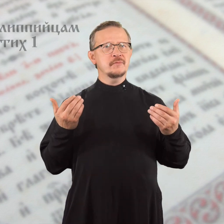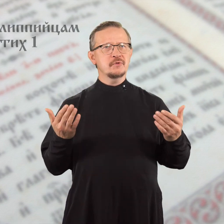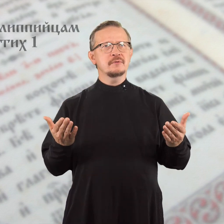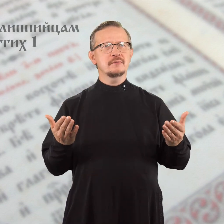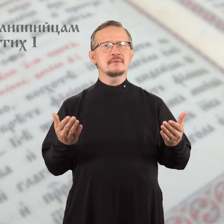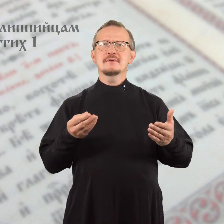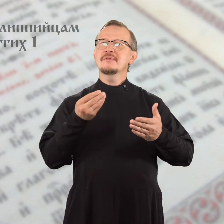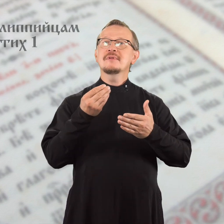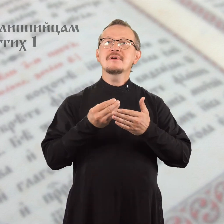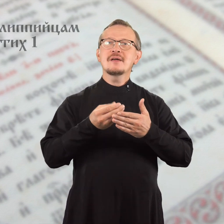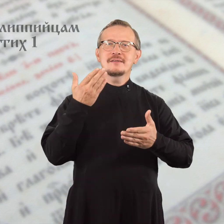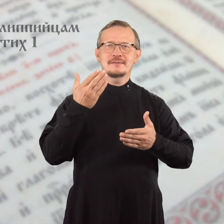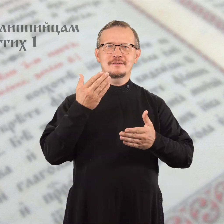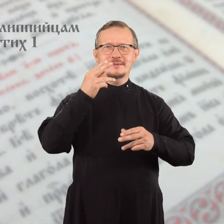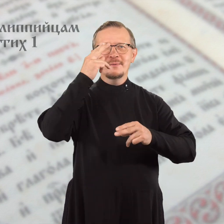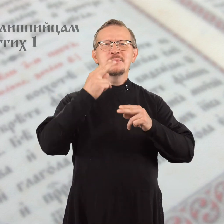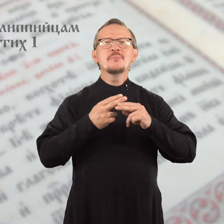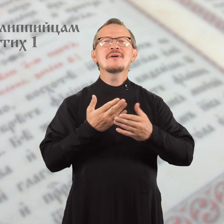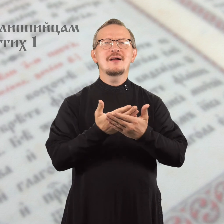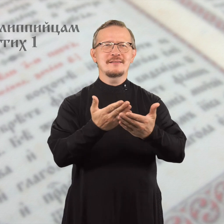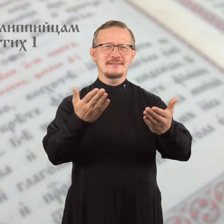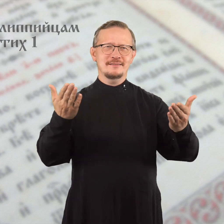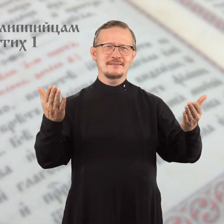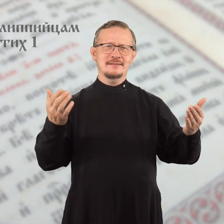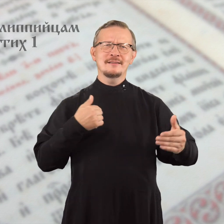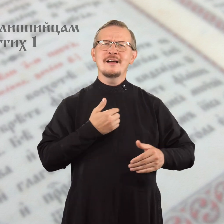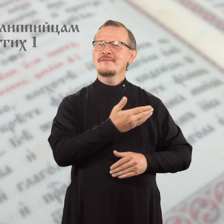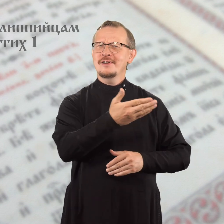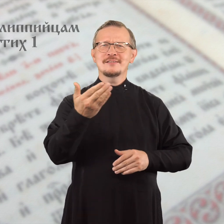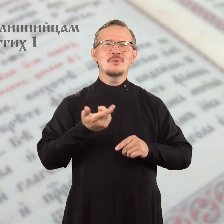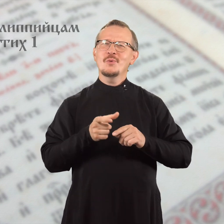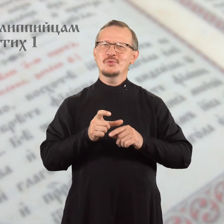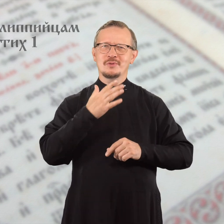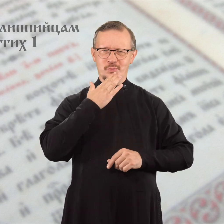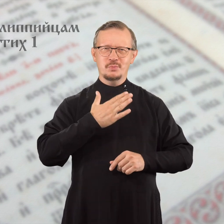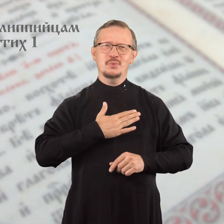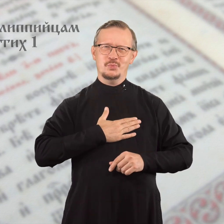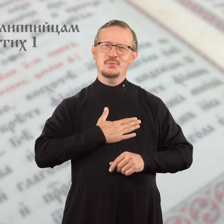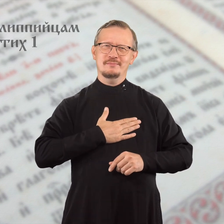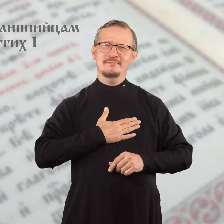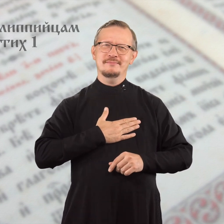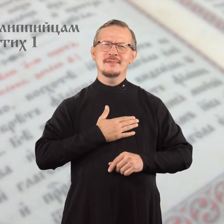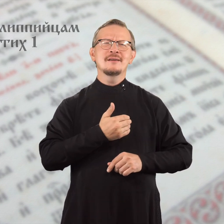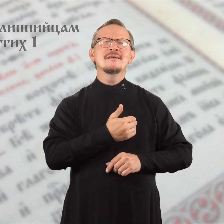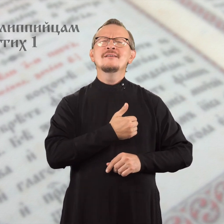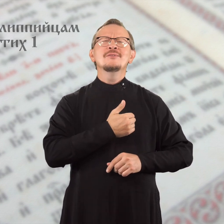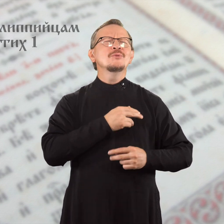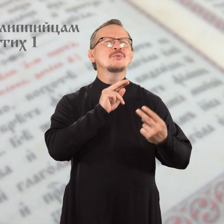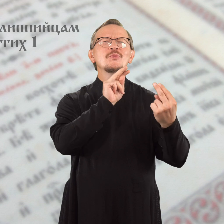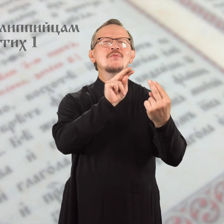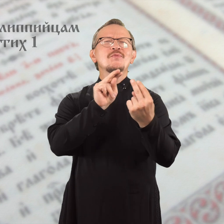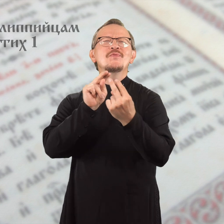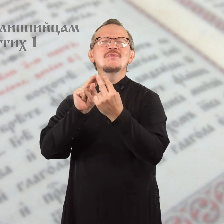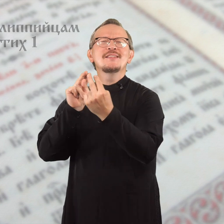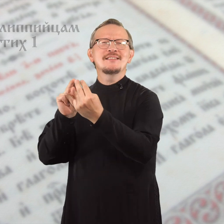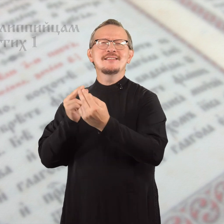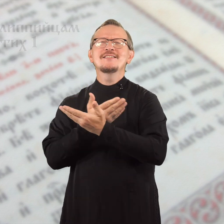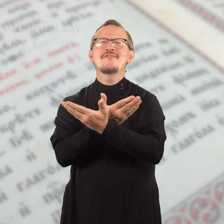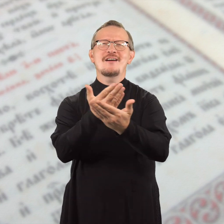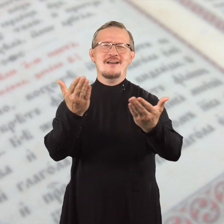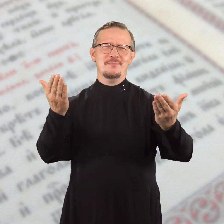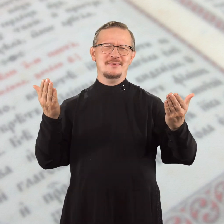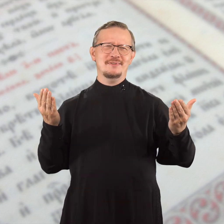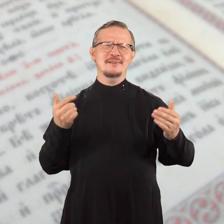Дорогие братья, я вас очень люблю и хочу увидеться с вами,